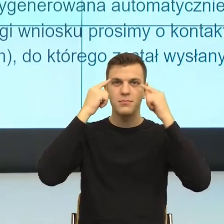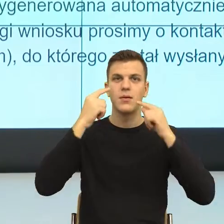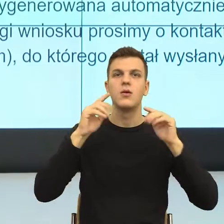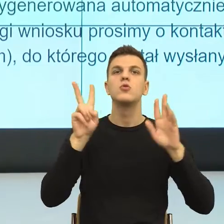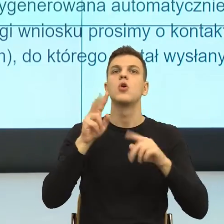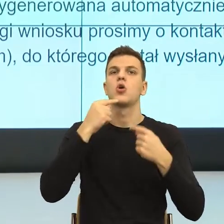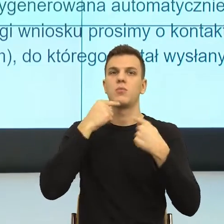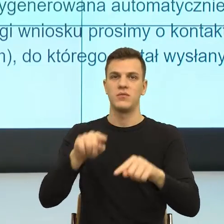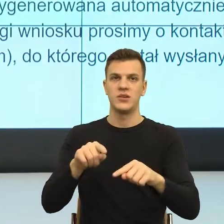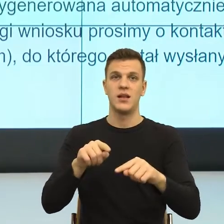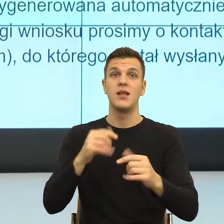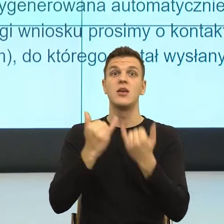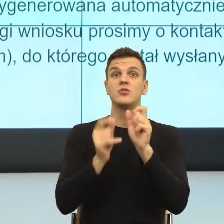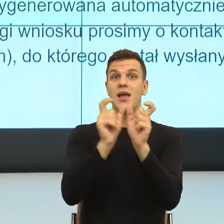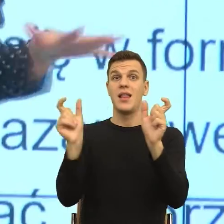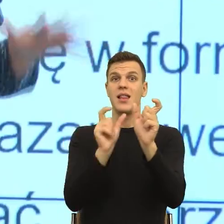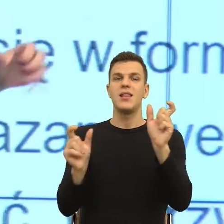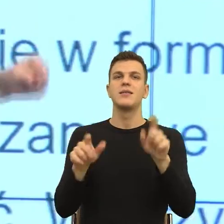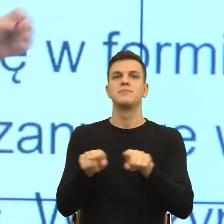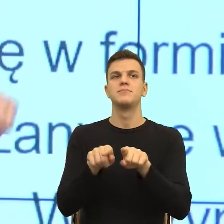Konstrukcje nieosobowe budzą w nas właśnie bezradność.